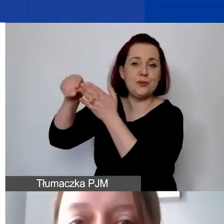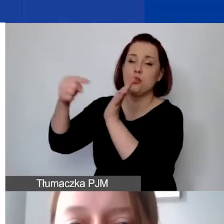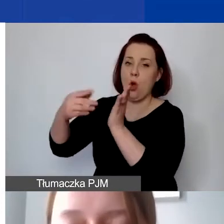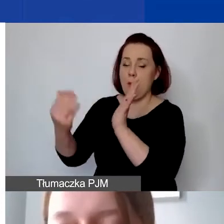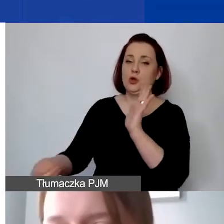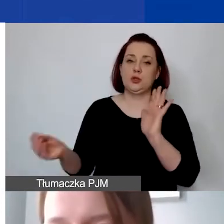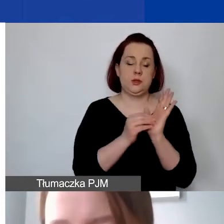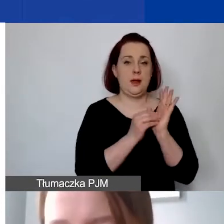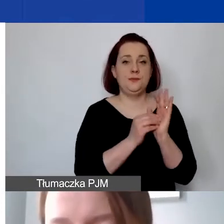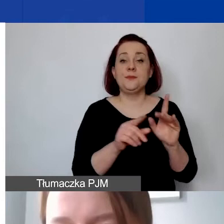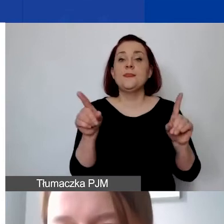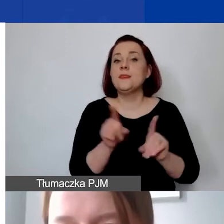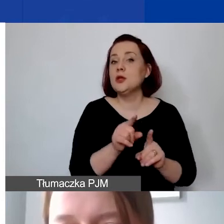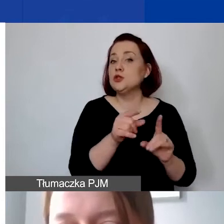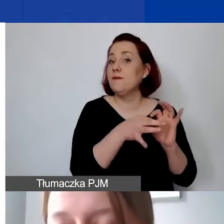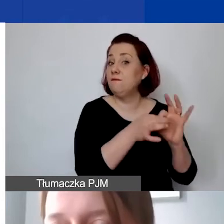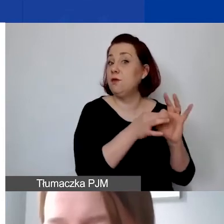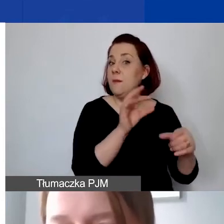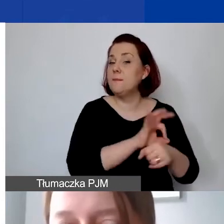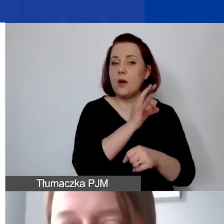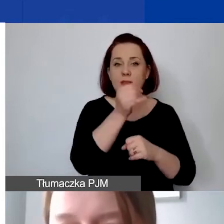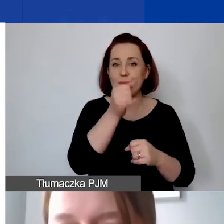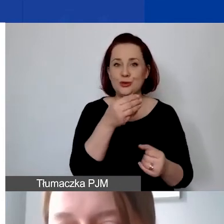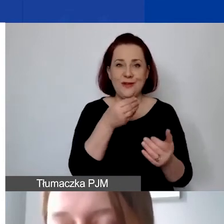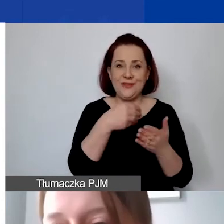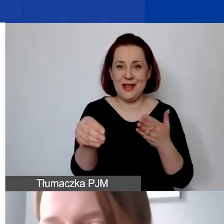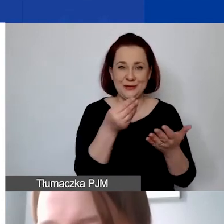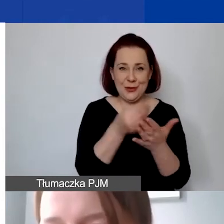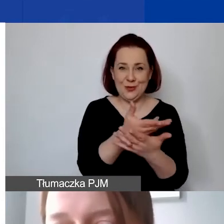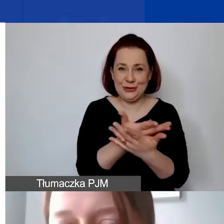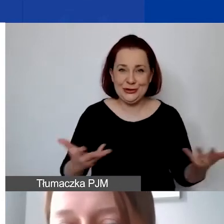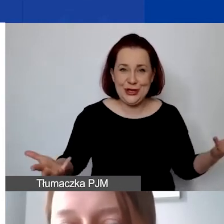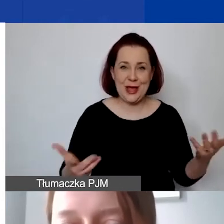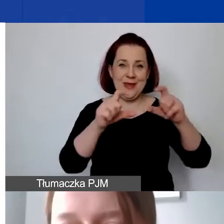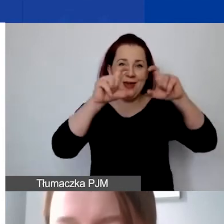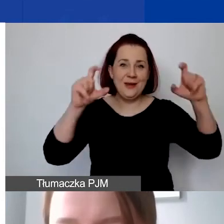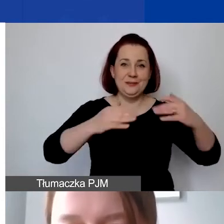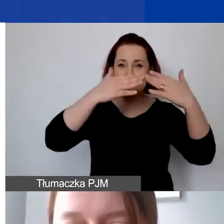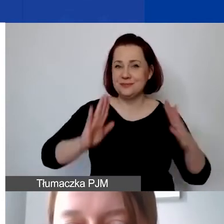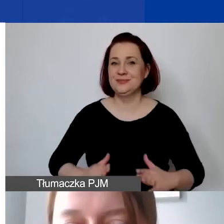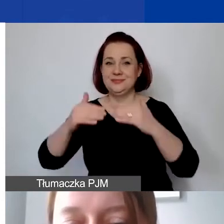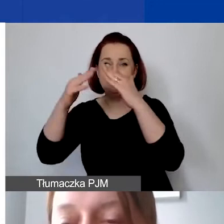Nie można także w ramach programu finansować zakupu ziemi, nieruchomości, rezerw na zobowiązania, rezerw na straty